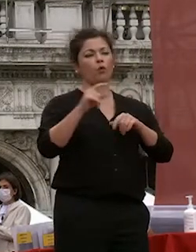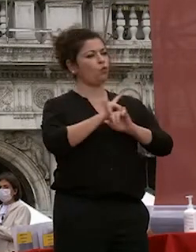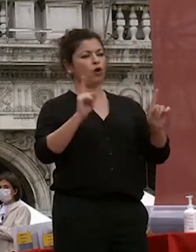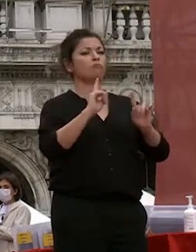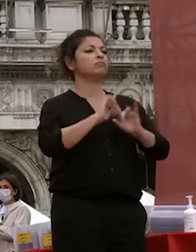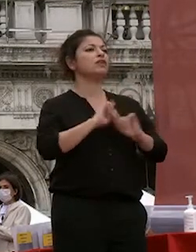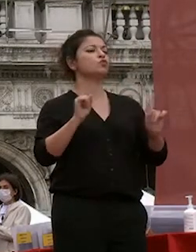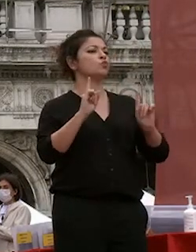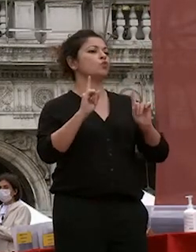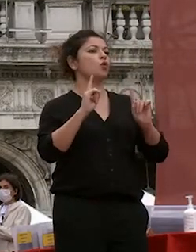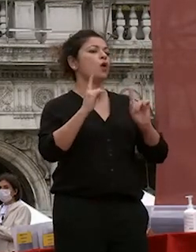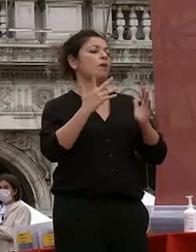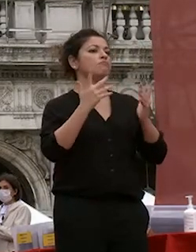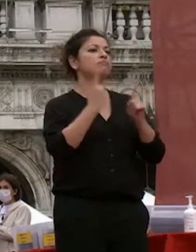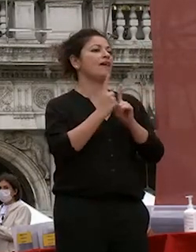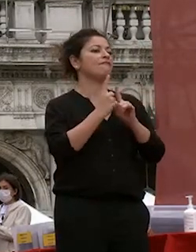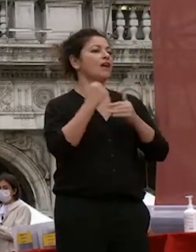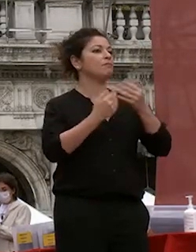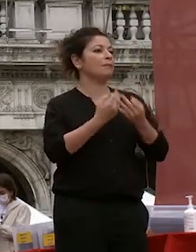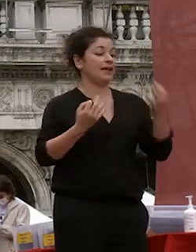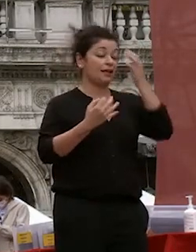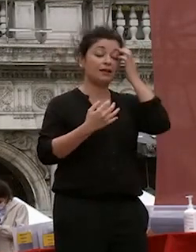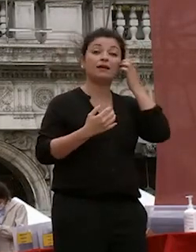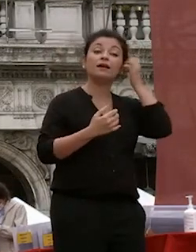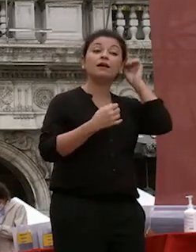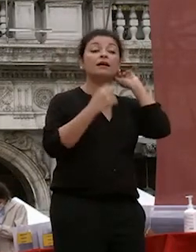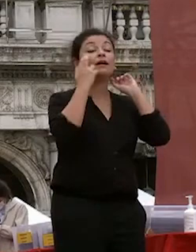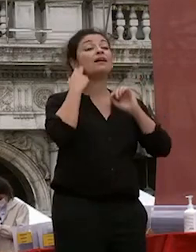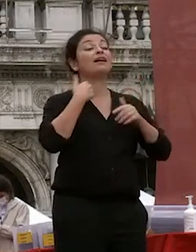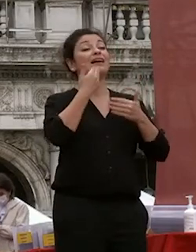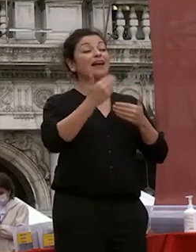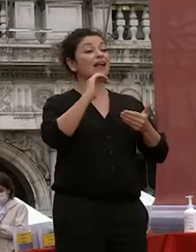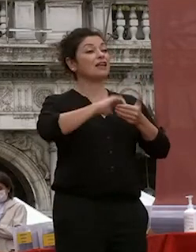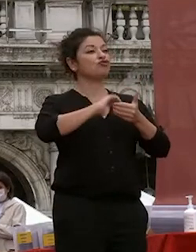qui entriamo in contatto non ultime la ringrazio l'associazione dei piazza san